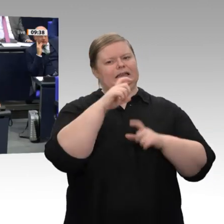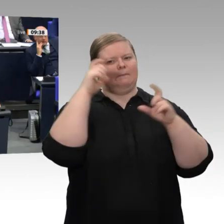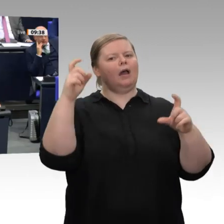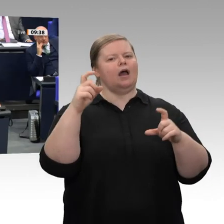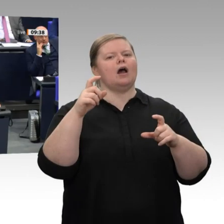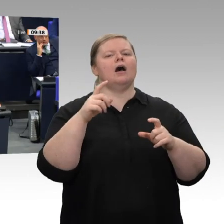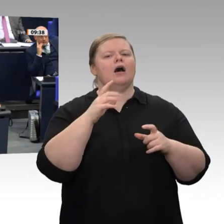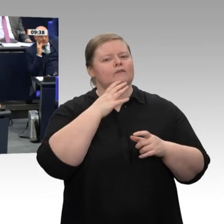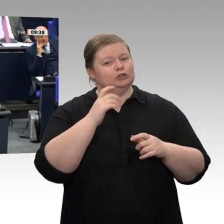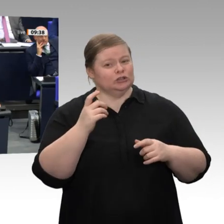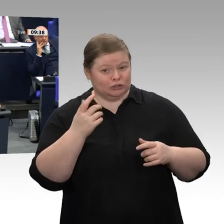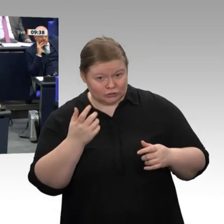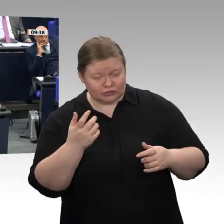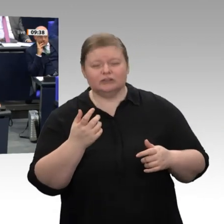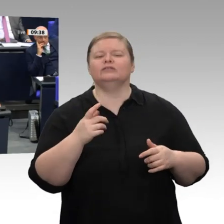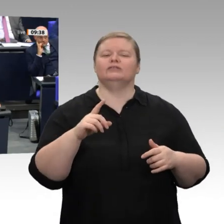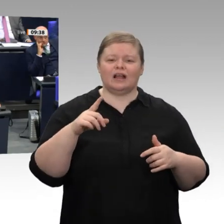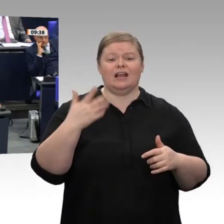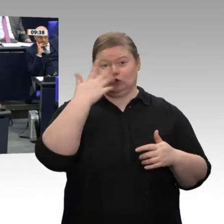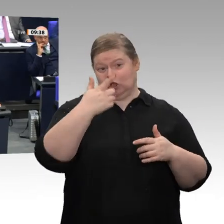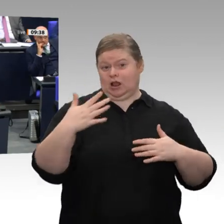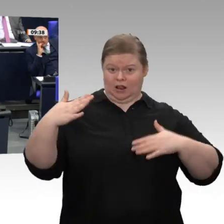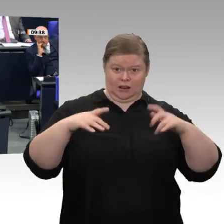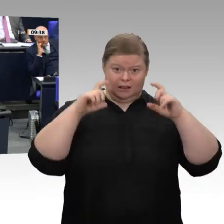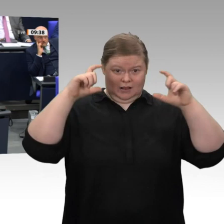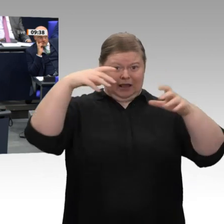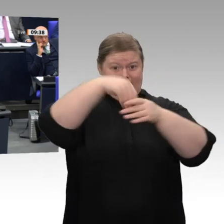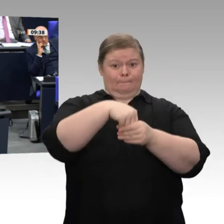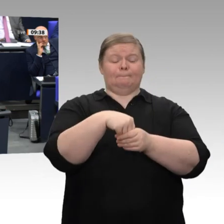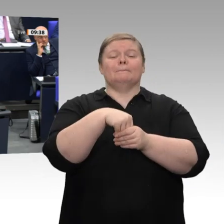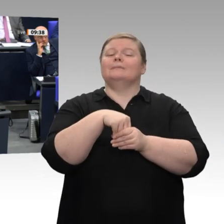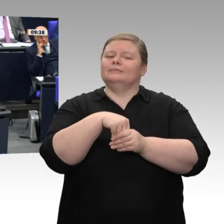Meine Damen und Herren, wir reden hier nicht über die Rente, sondern über den Jahreswirtschaftsbericht